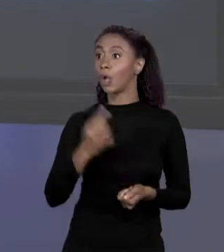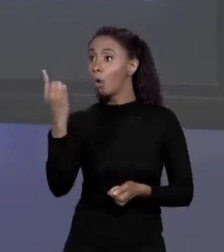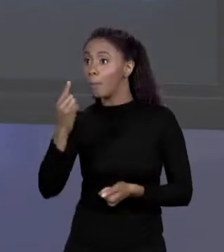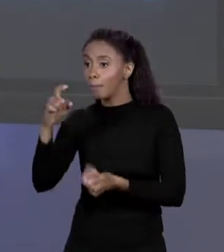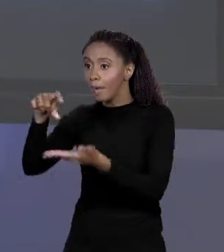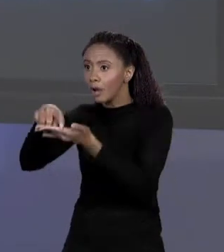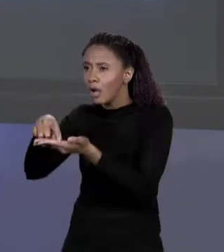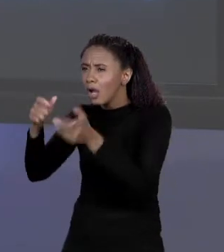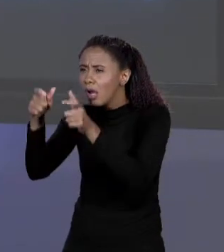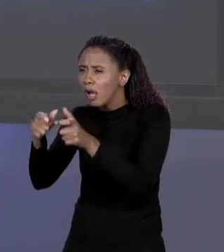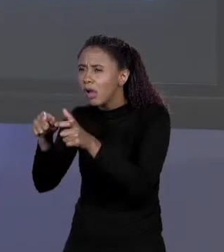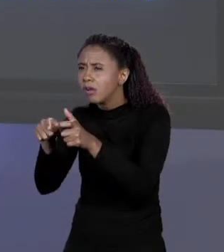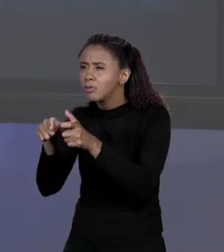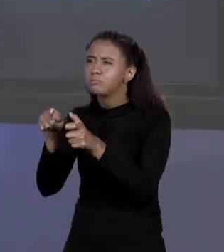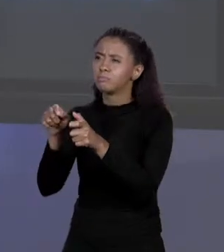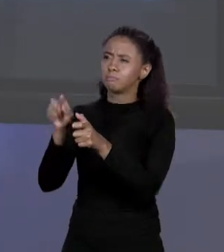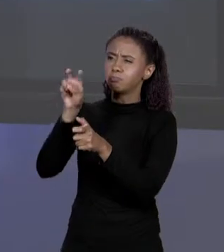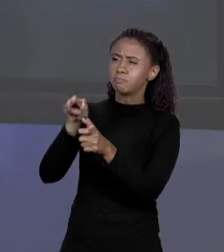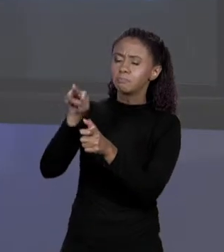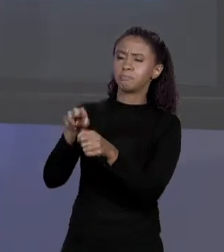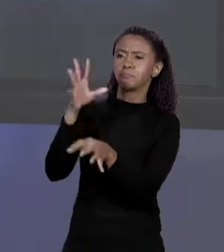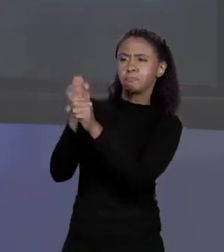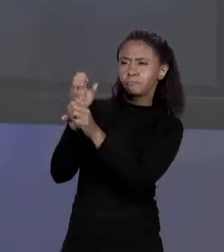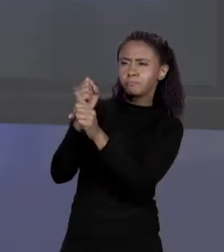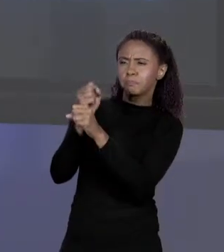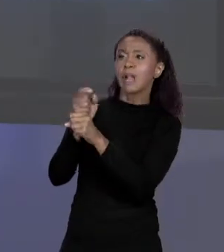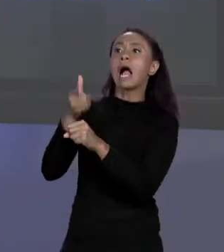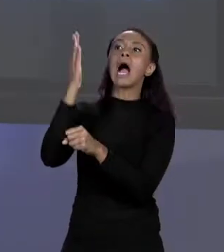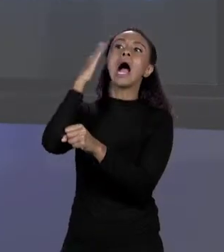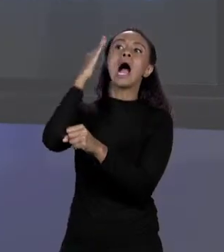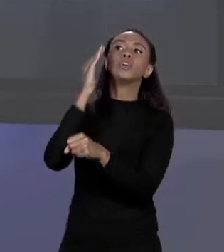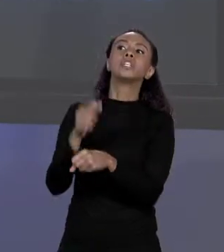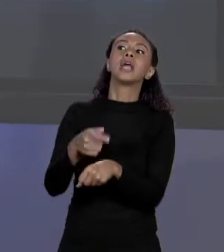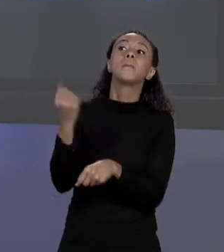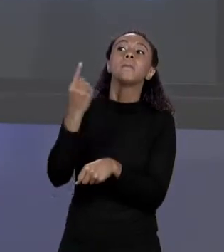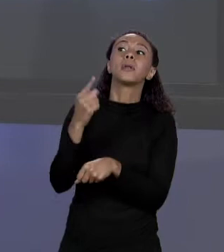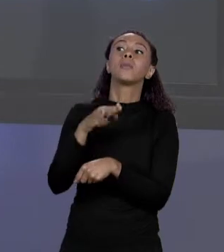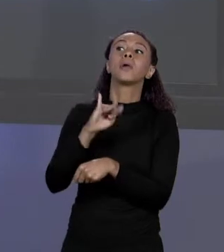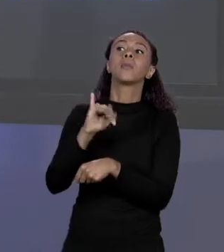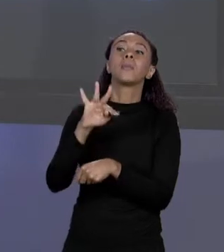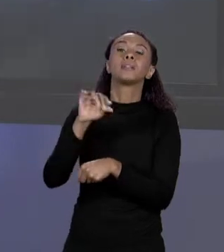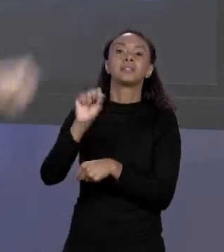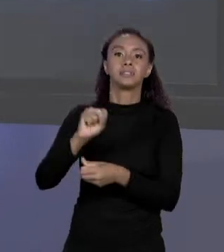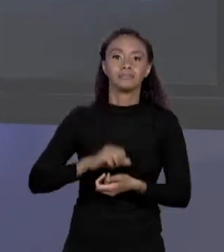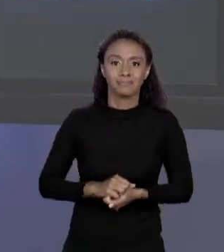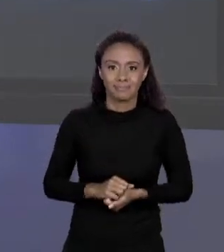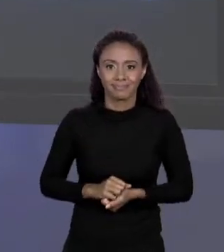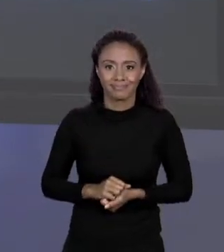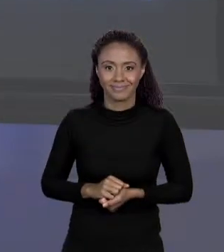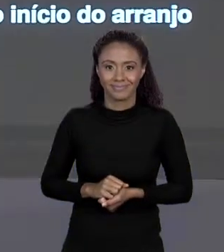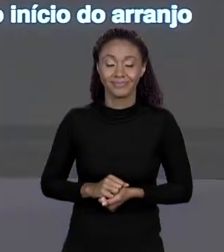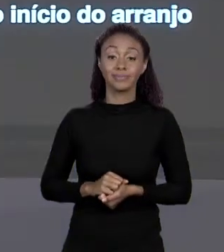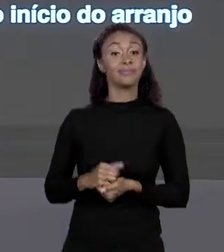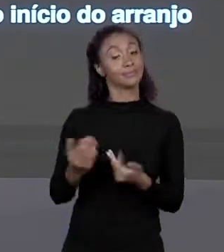CALCULO E SABE ONDE ESTÁ O PRIMEIRO "BYTE" DO ELEMENTO QUE VOCÊ QUER. E É POR ISSO